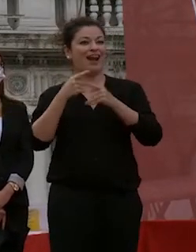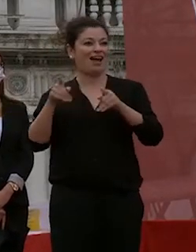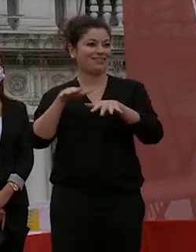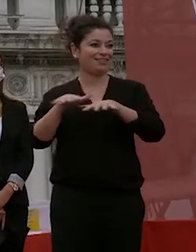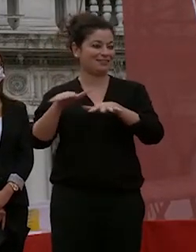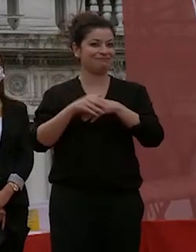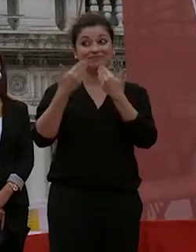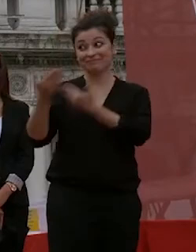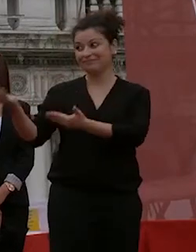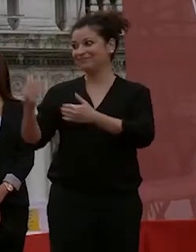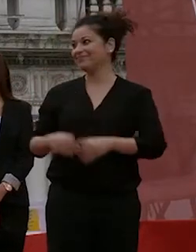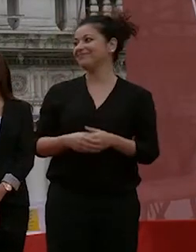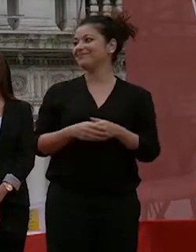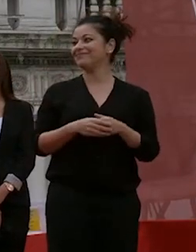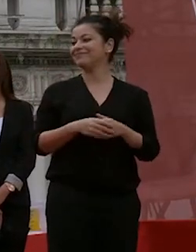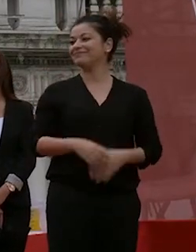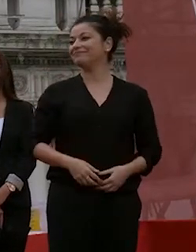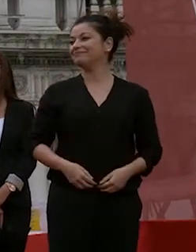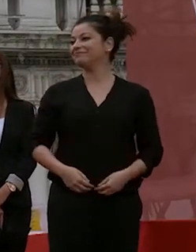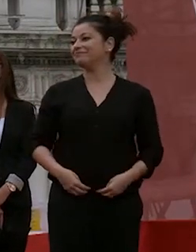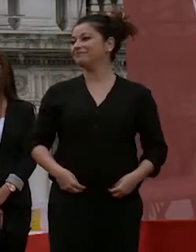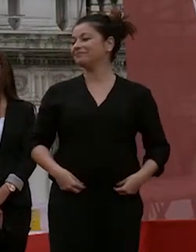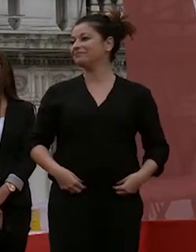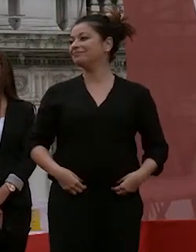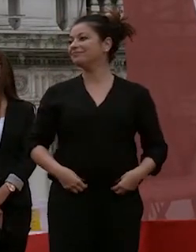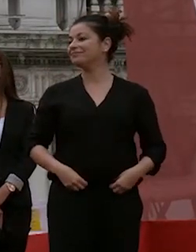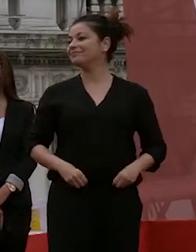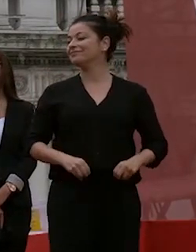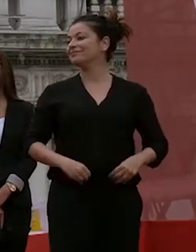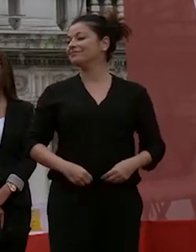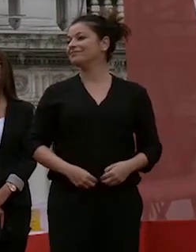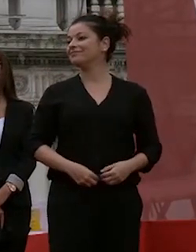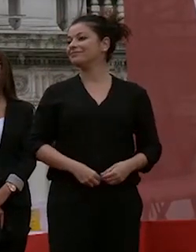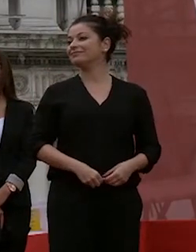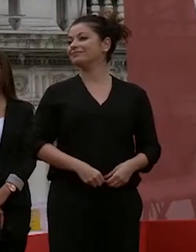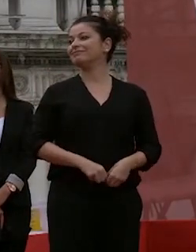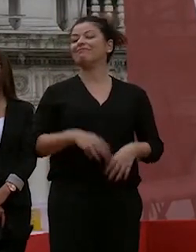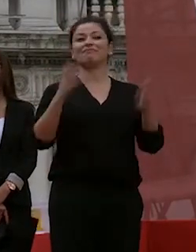successo prego venite su per è un applauso